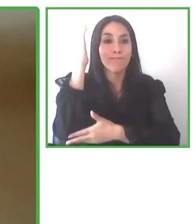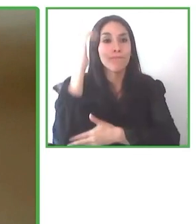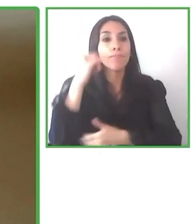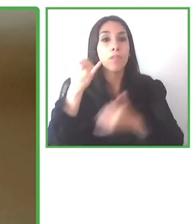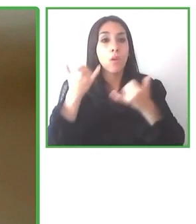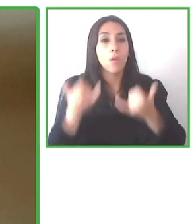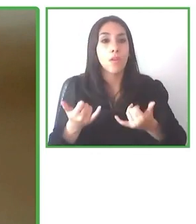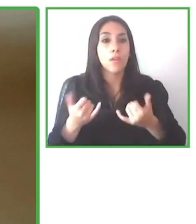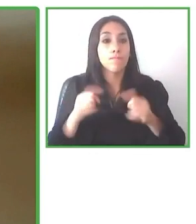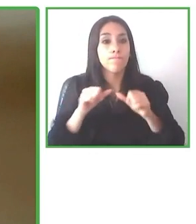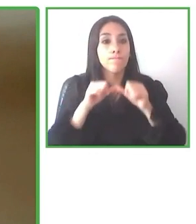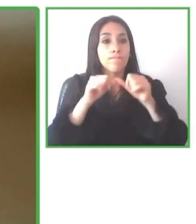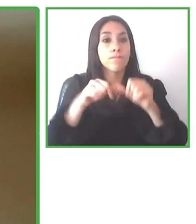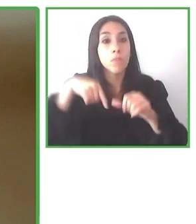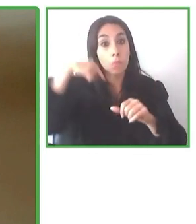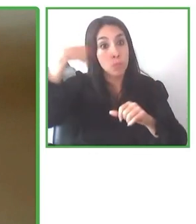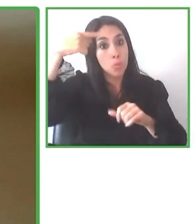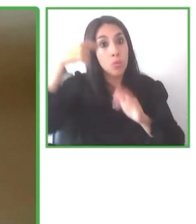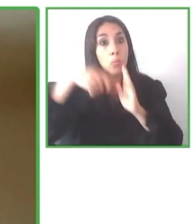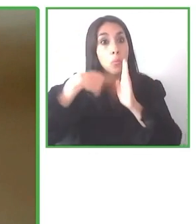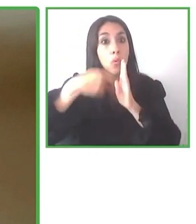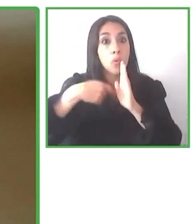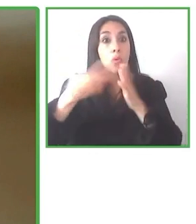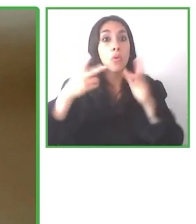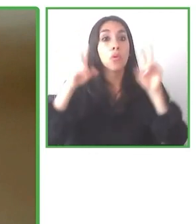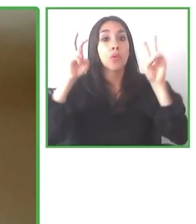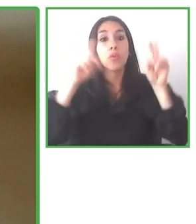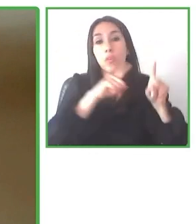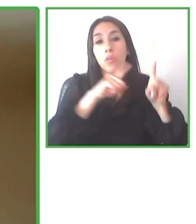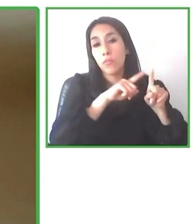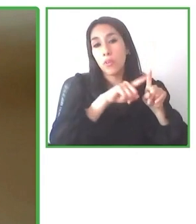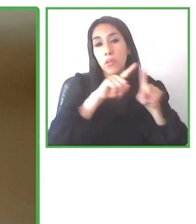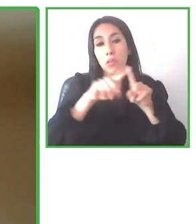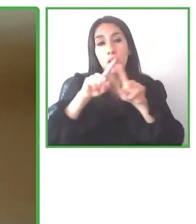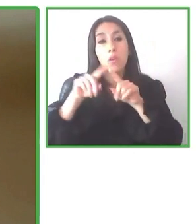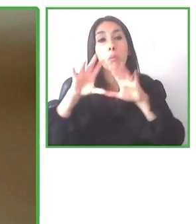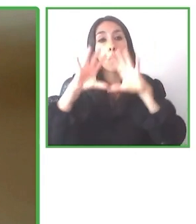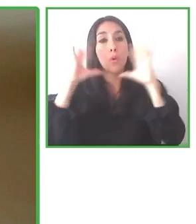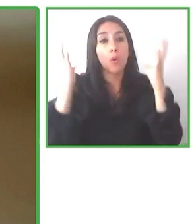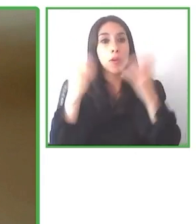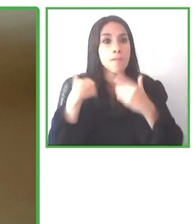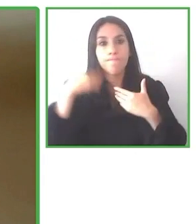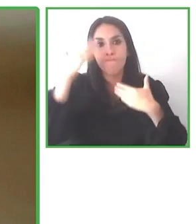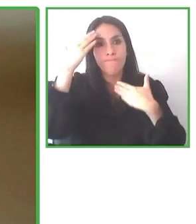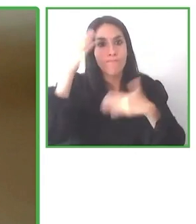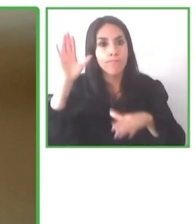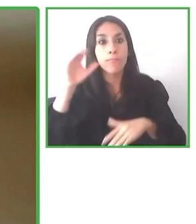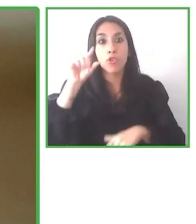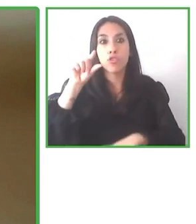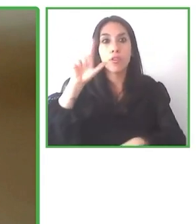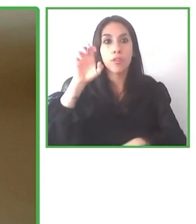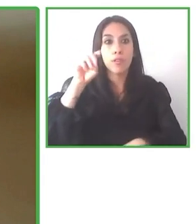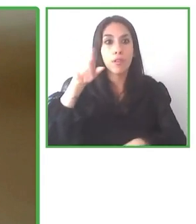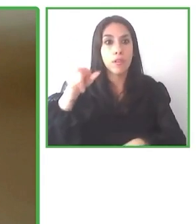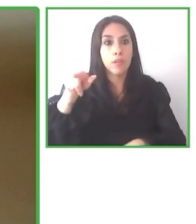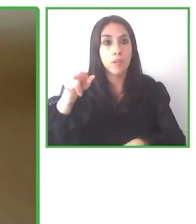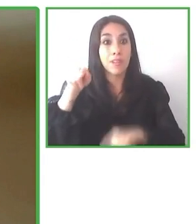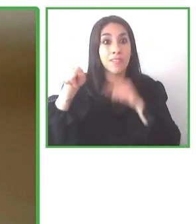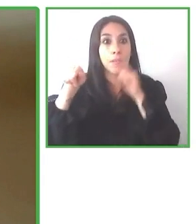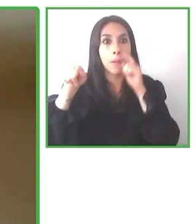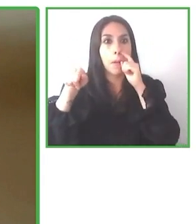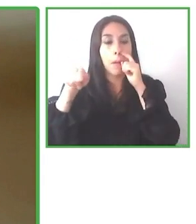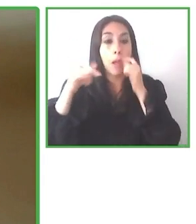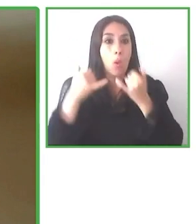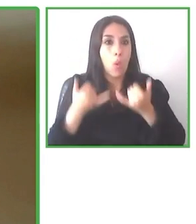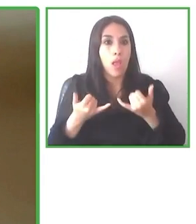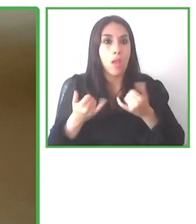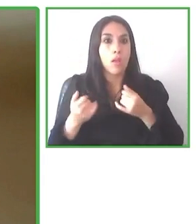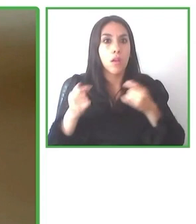Con Globe4all queremos abrir nuevas regiones para el turismo accesible que estamos